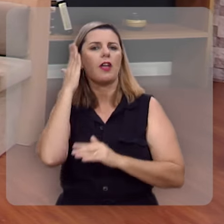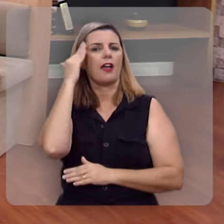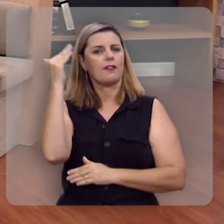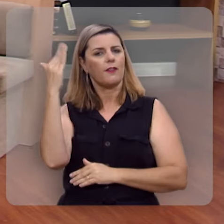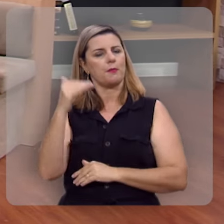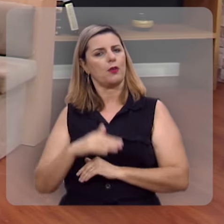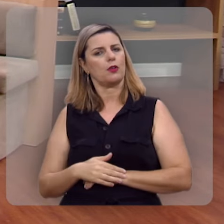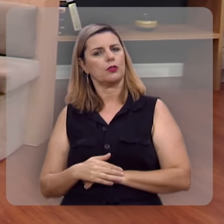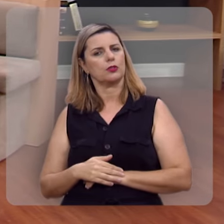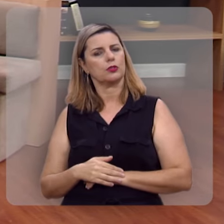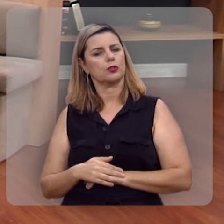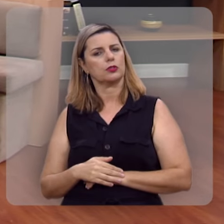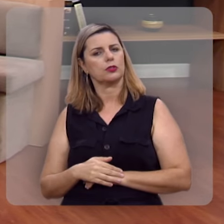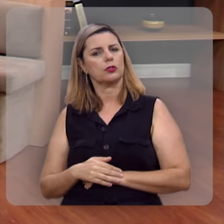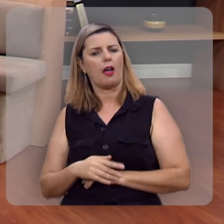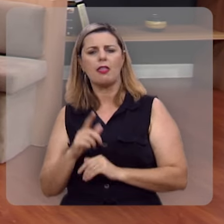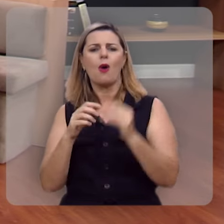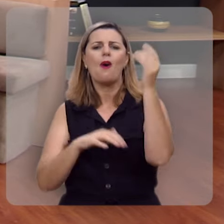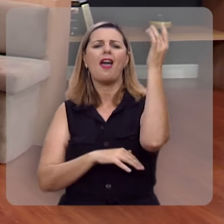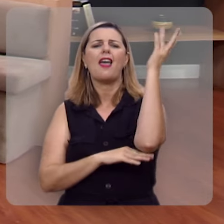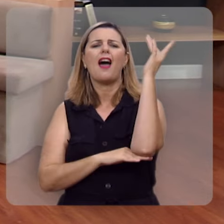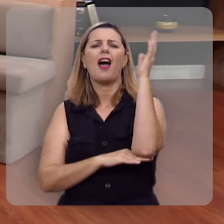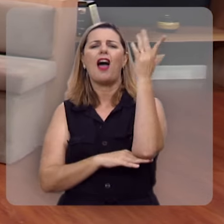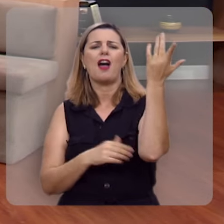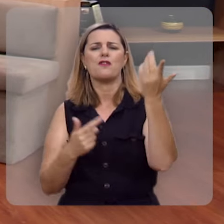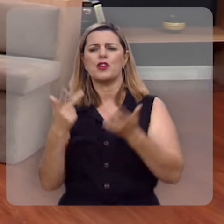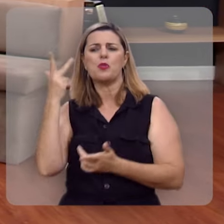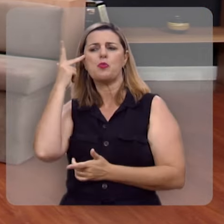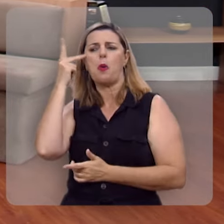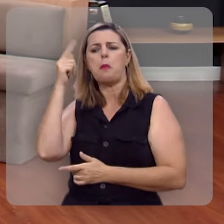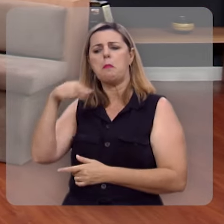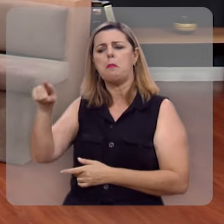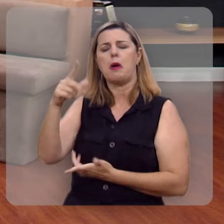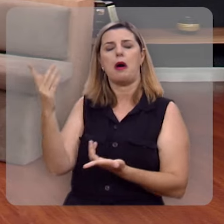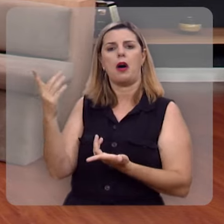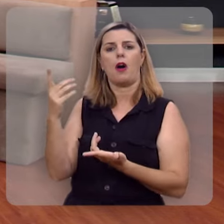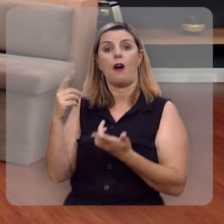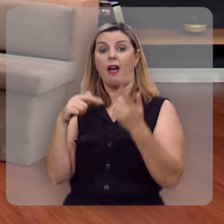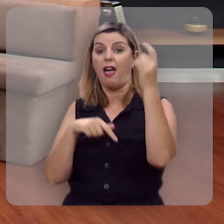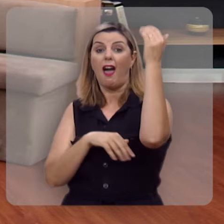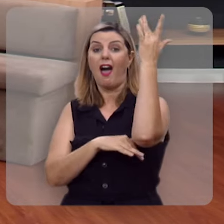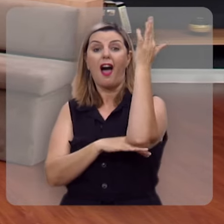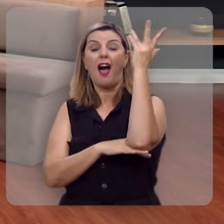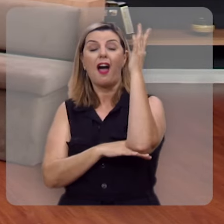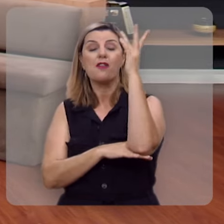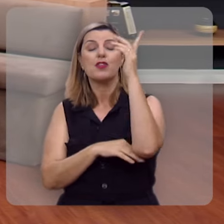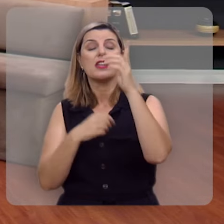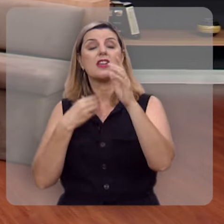Veja, que esta não é árvore nativa, nem silvestre, esta não é árvore que nasce